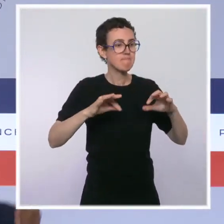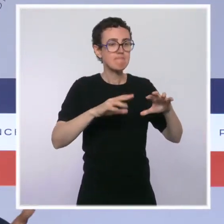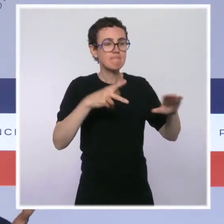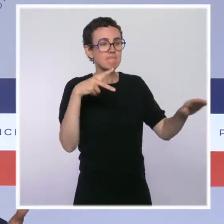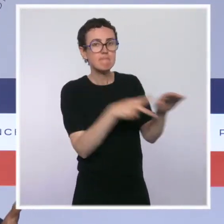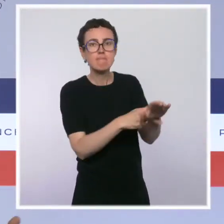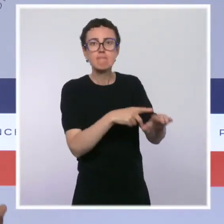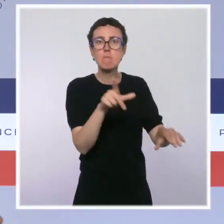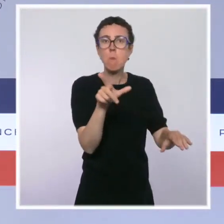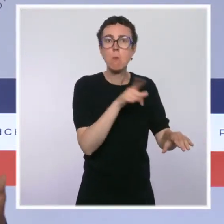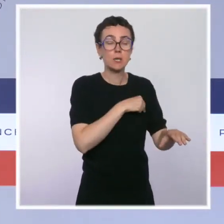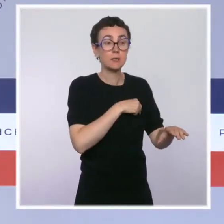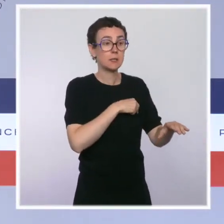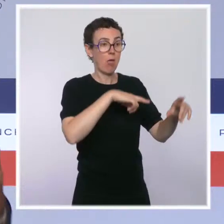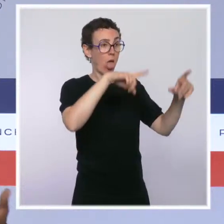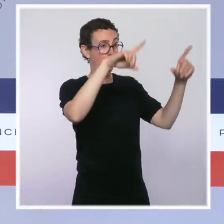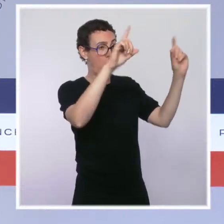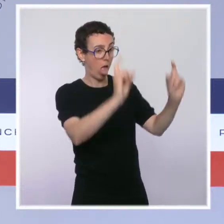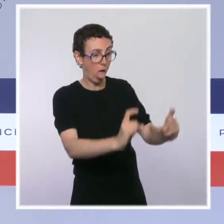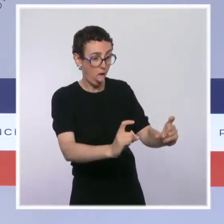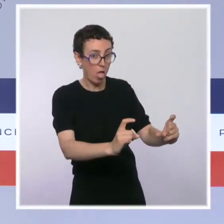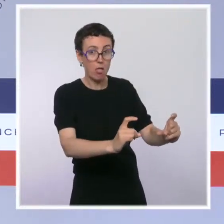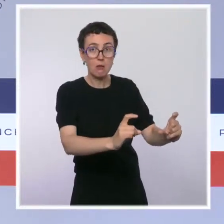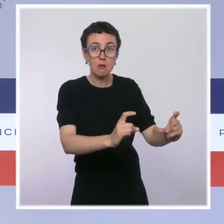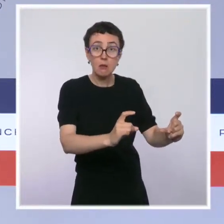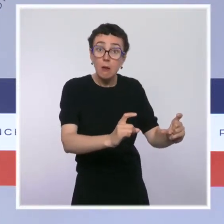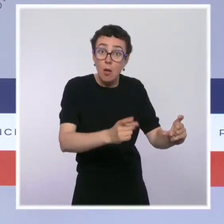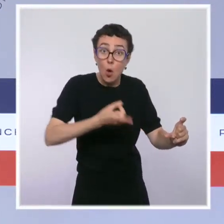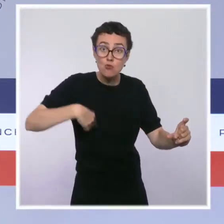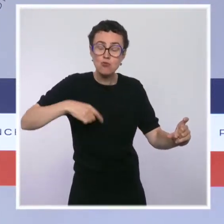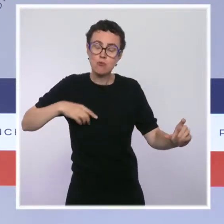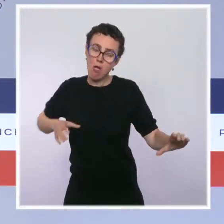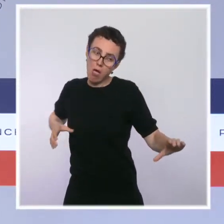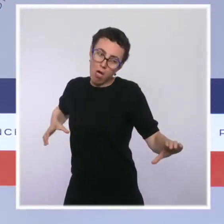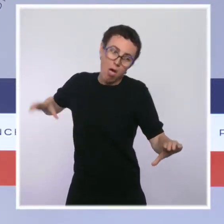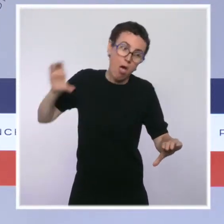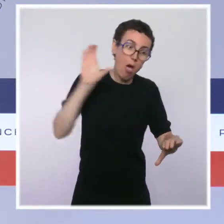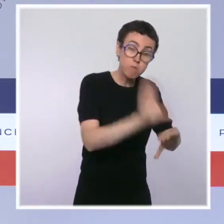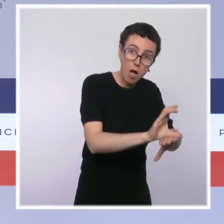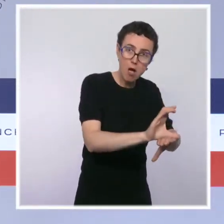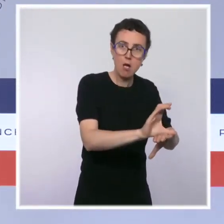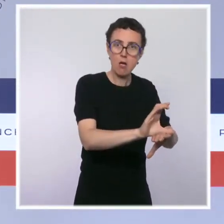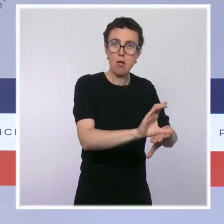ce sont plus de 10 000 postes de policiers et de gendarmes qui ont été supprimés. On en recrée 10 000 sur ce quinquennat.